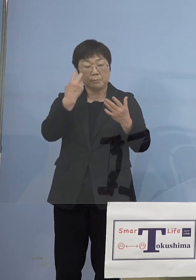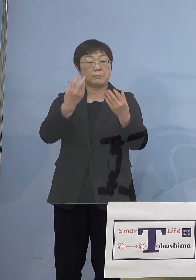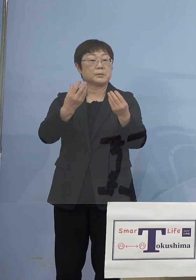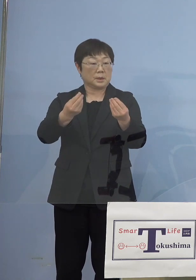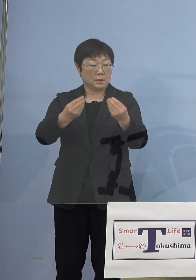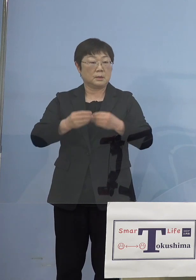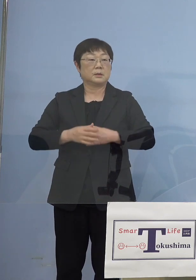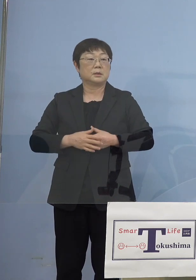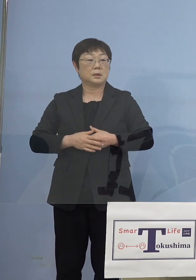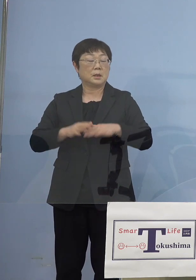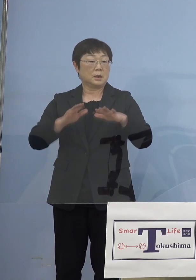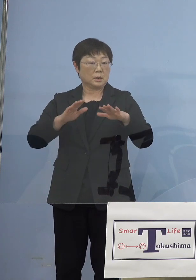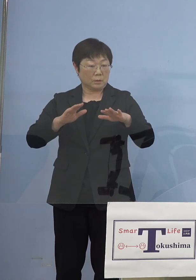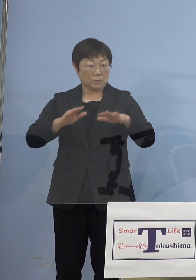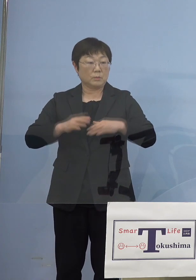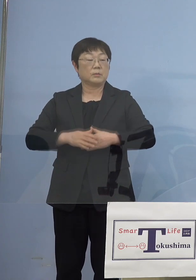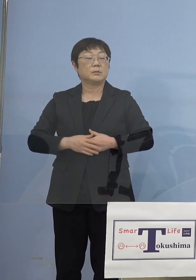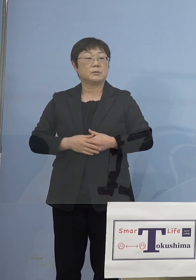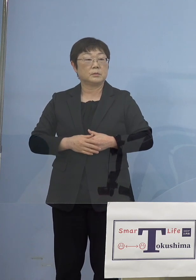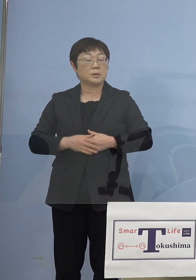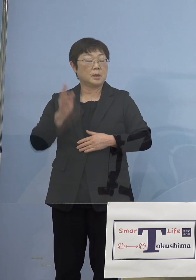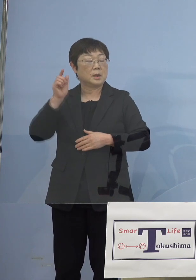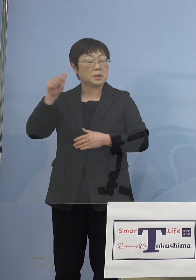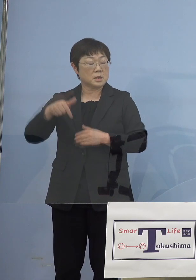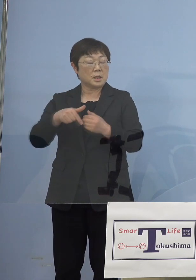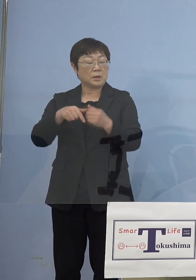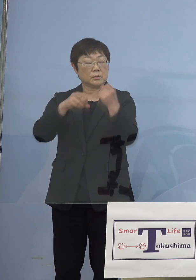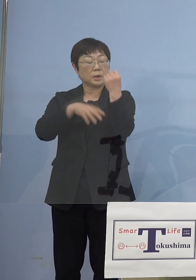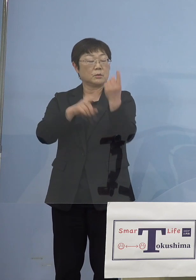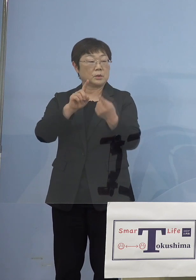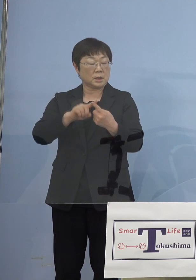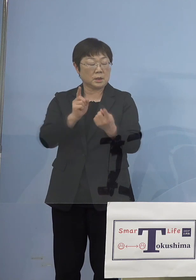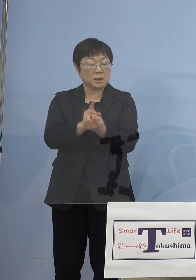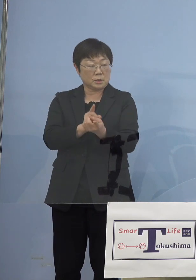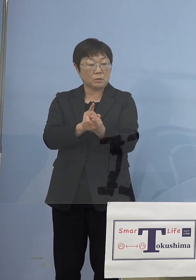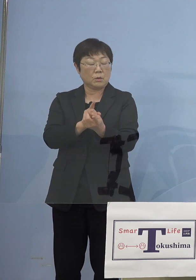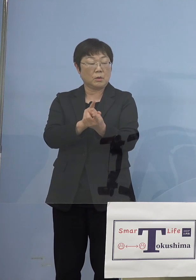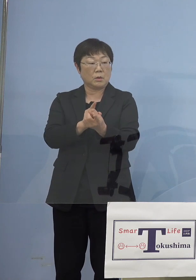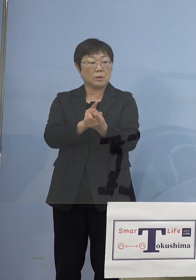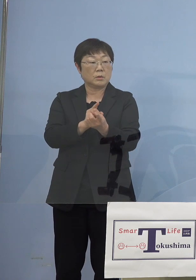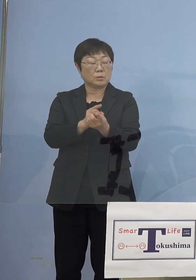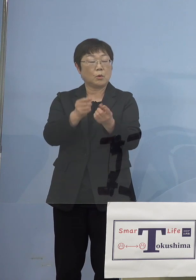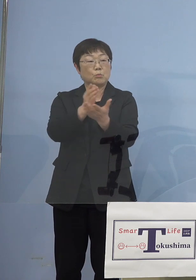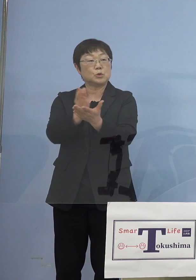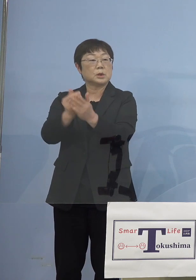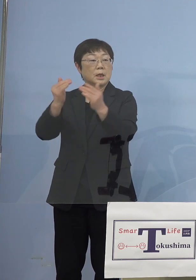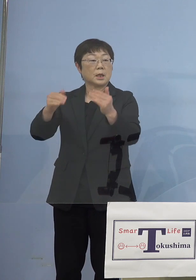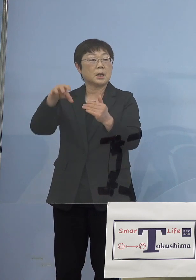今日も実は政府基本的対処方針分科会 の中でもそうしたいわゆる